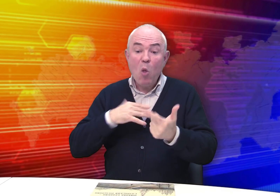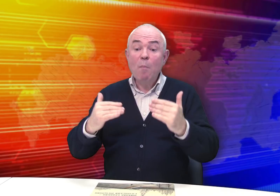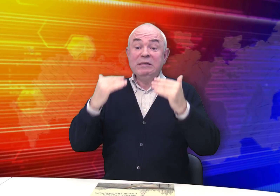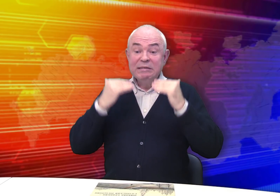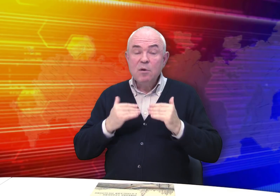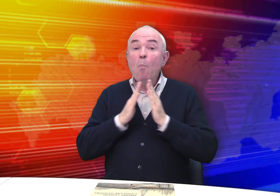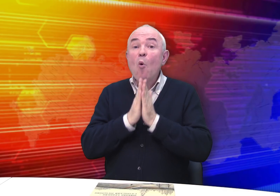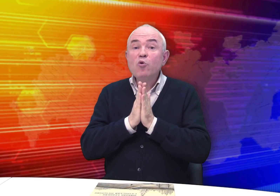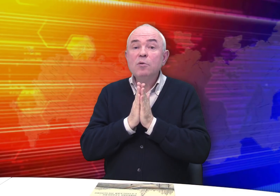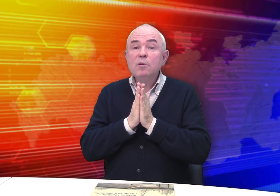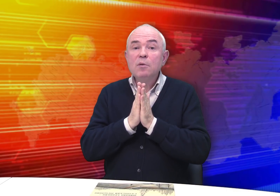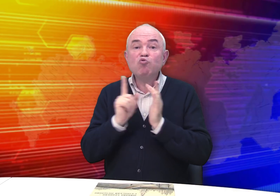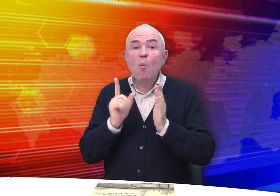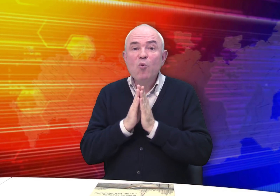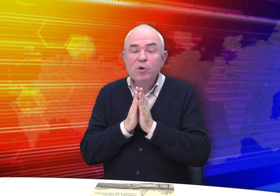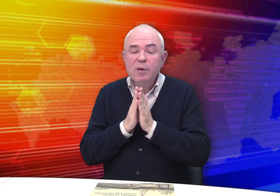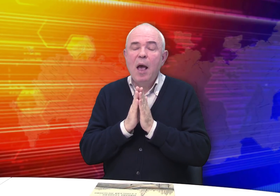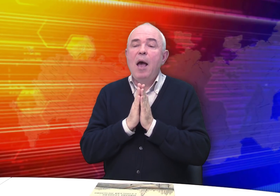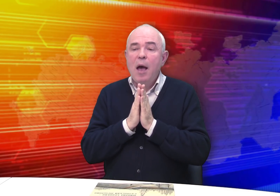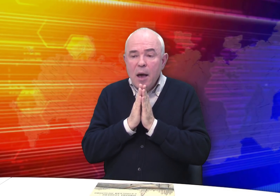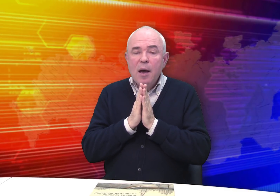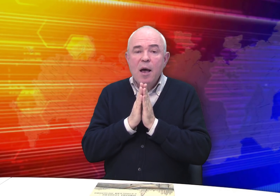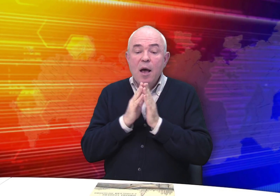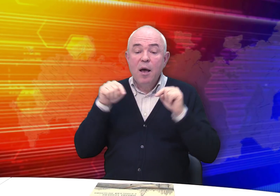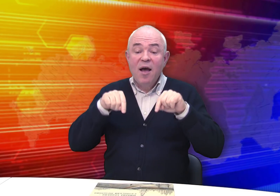А уж потом обращается с просьбой…